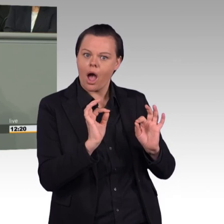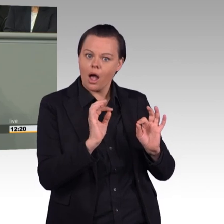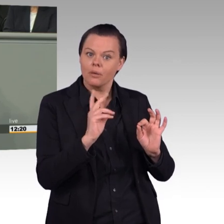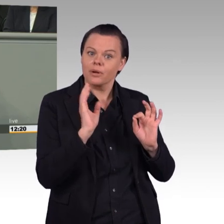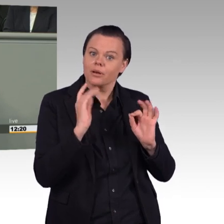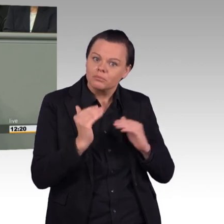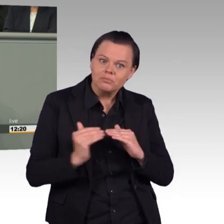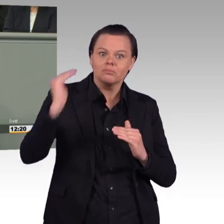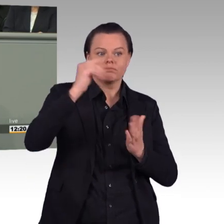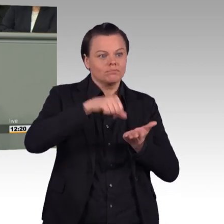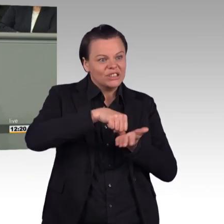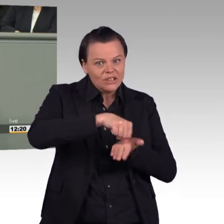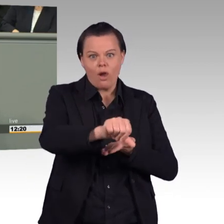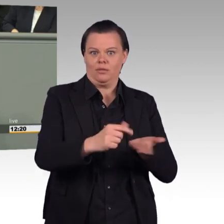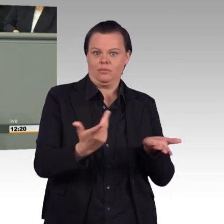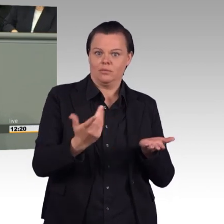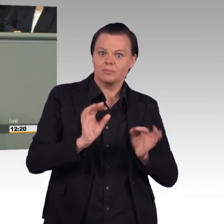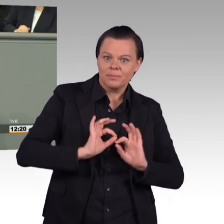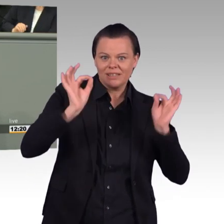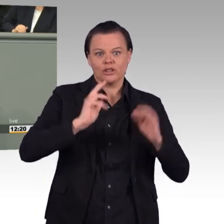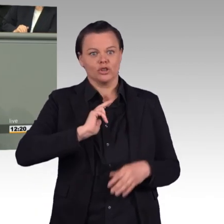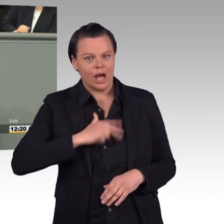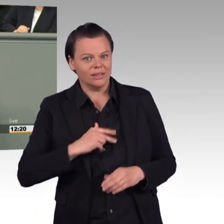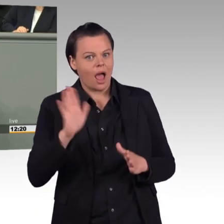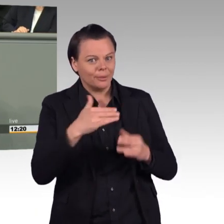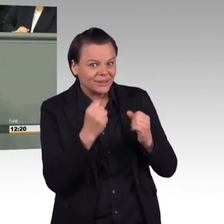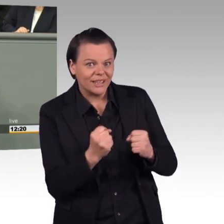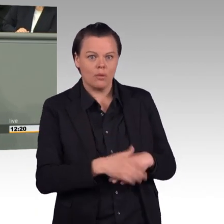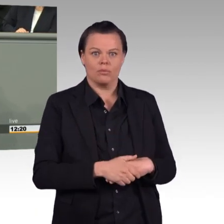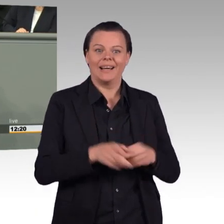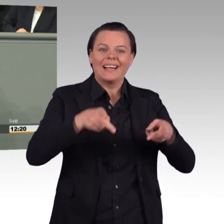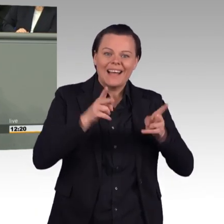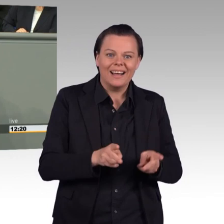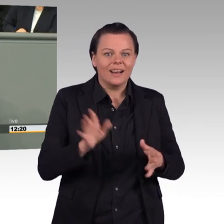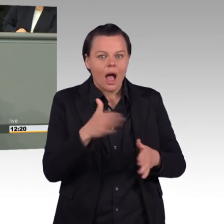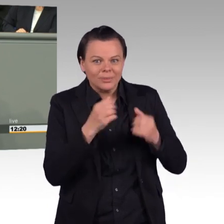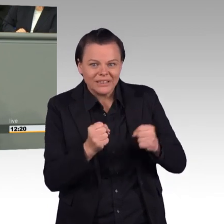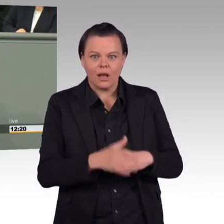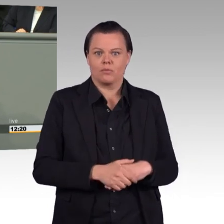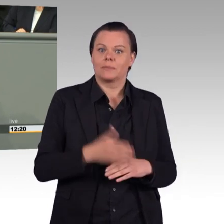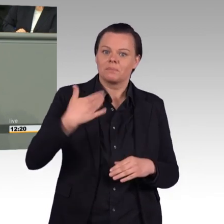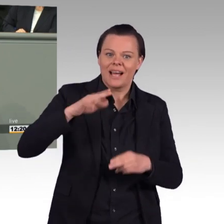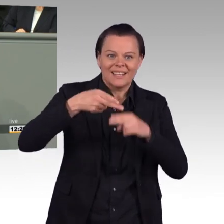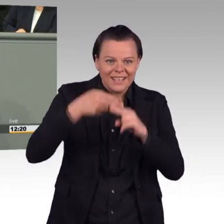Und trotzdem werden wir als Linke dagegen stimmen, weil es ganz offensichtlich darum geht,